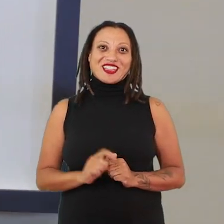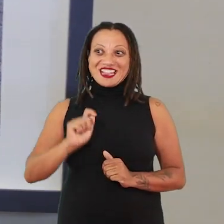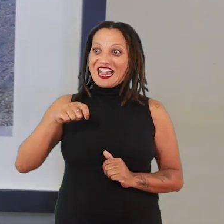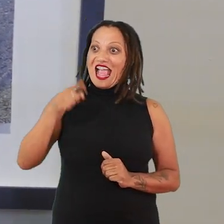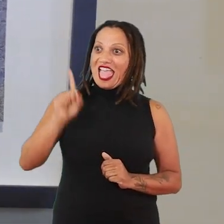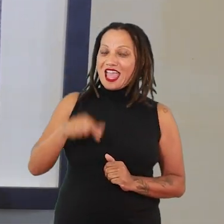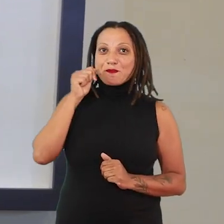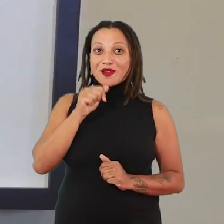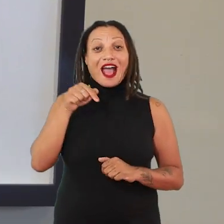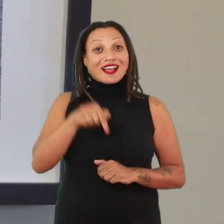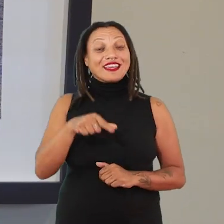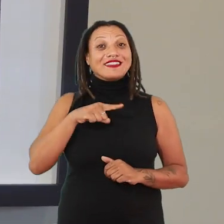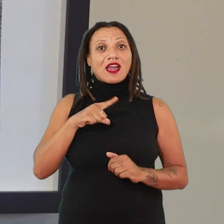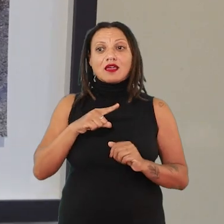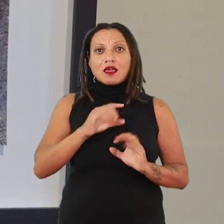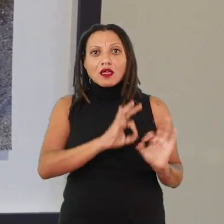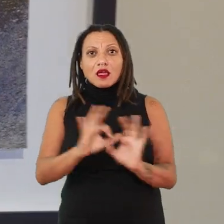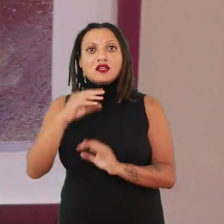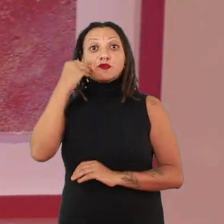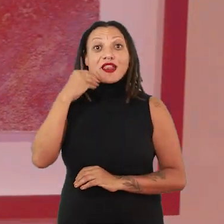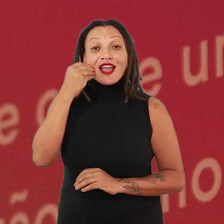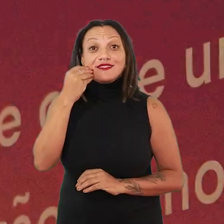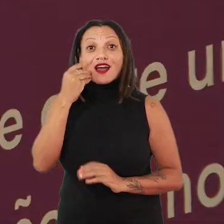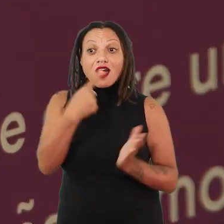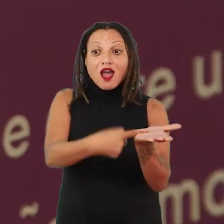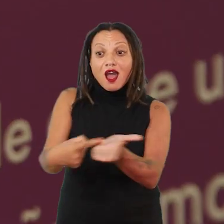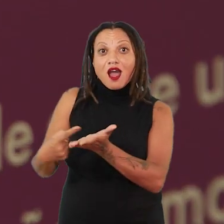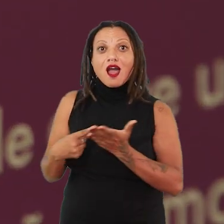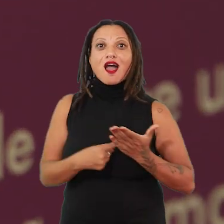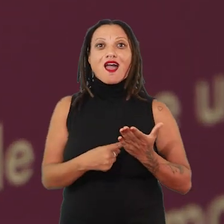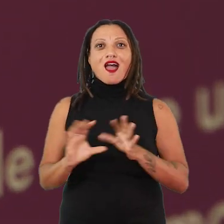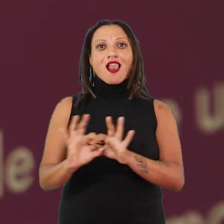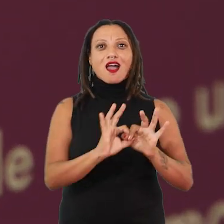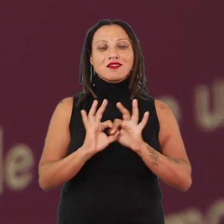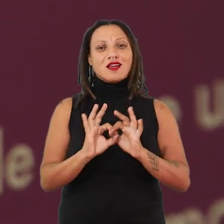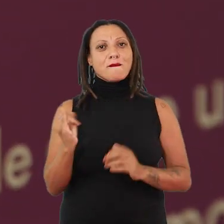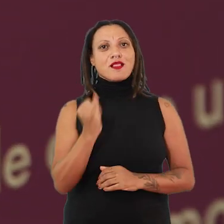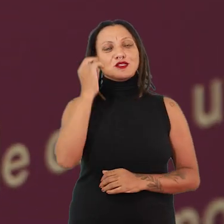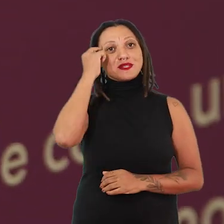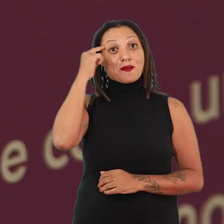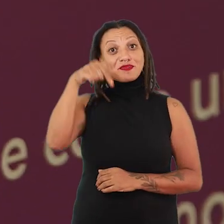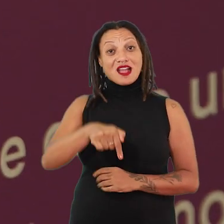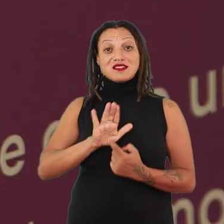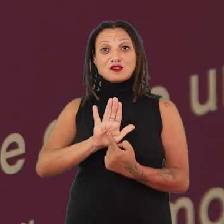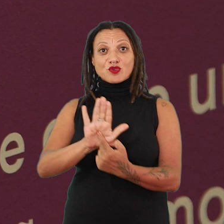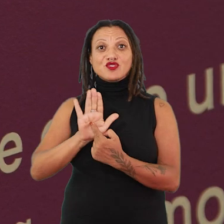réguas de experiência, formação de aliança. Porque uma coisa que também é importante de pensar, essa exposição aqui ela é Exu.